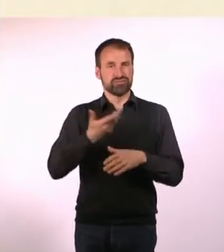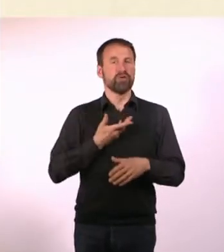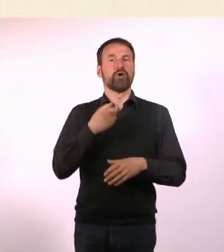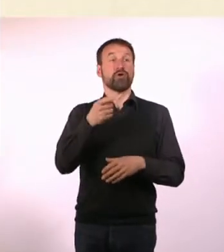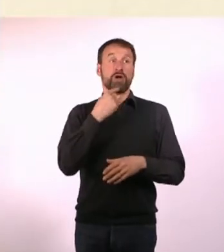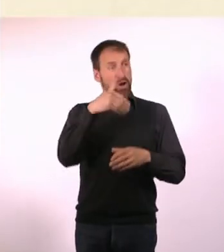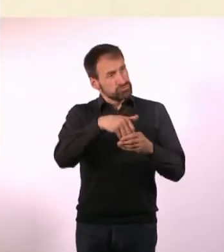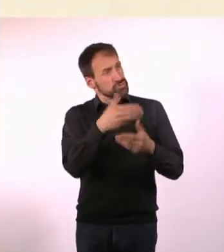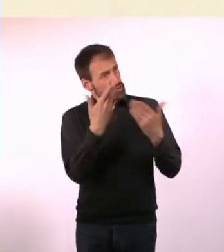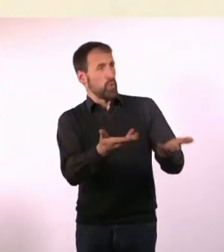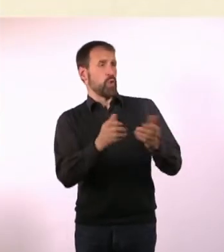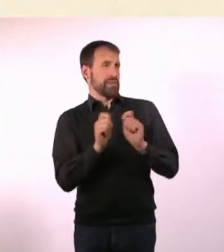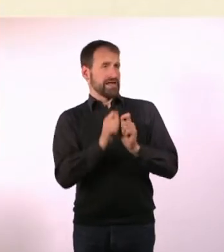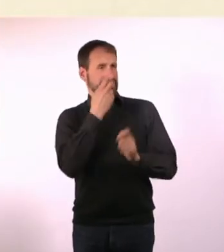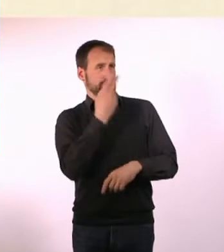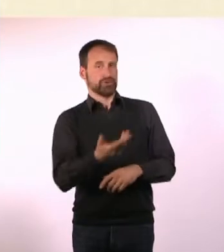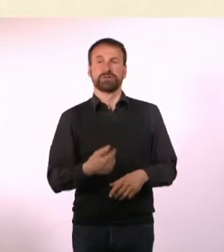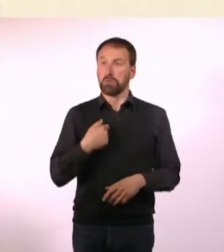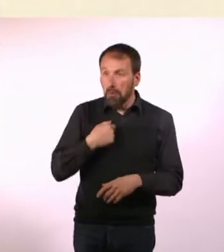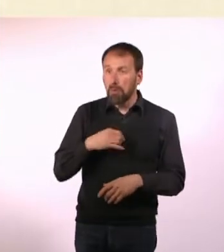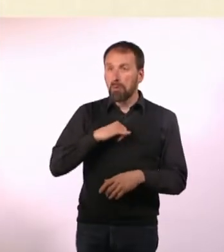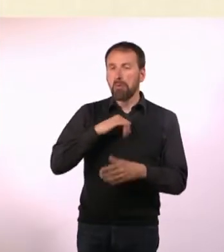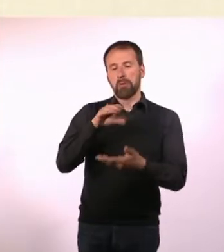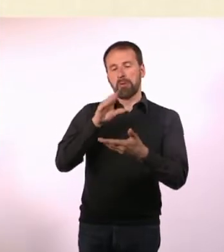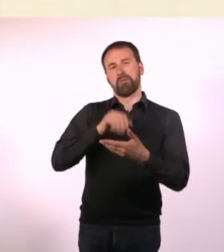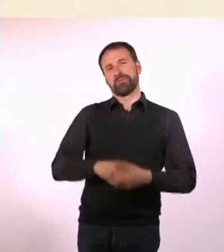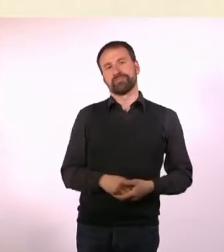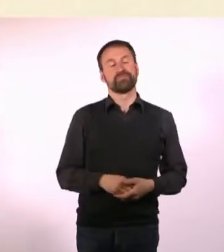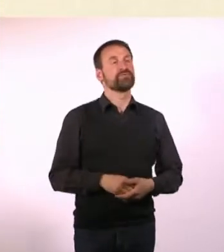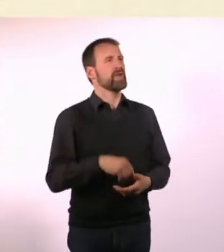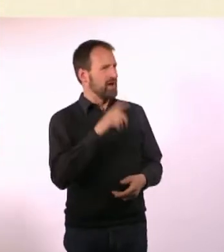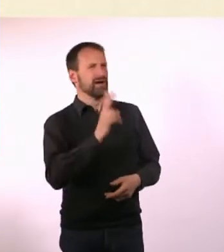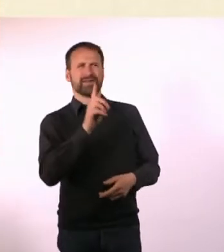Ihr habt sogar einen Werbespot gemacht. Den haben wir hier in der Sendung. Den zeigen wir mal.